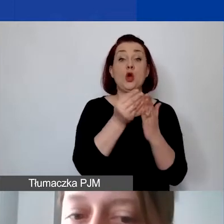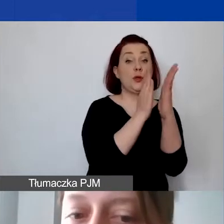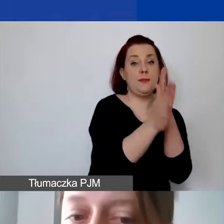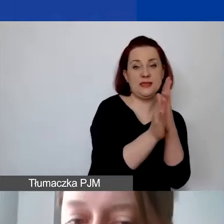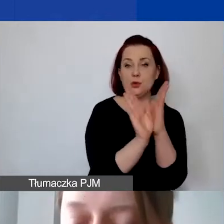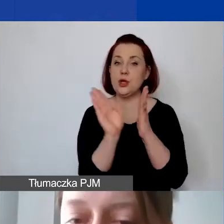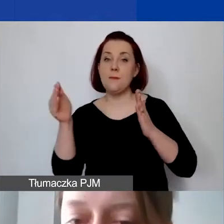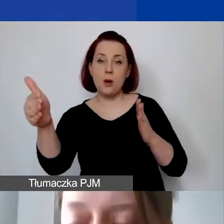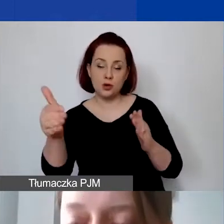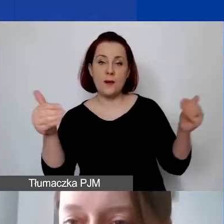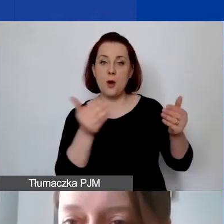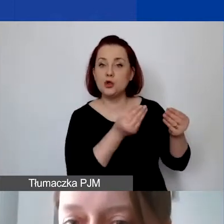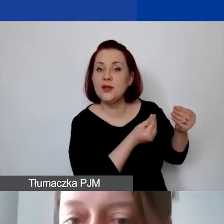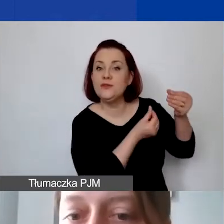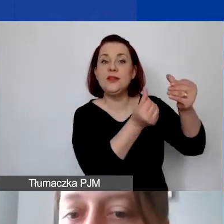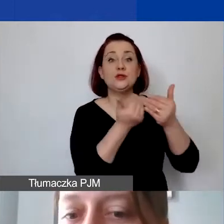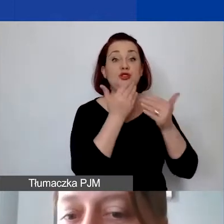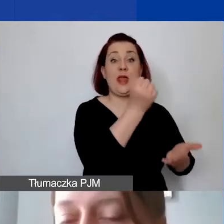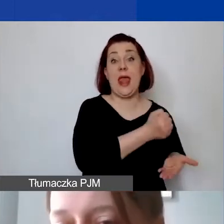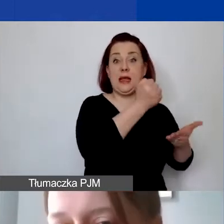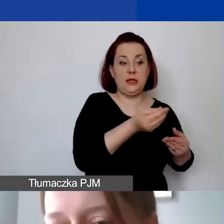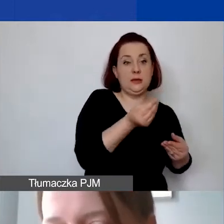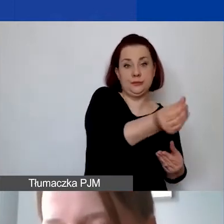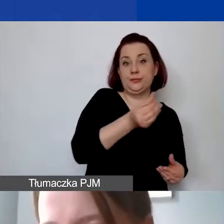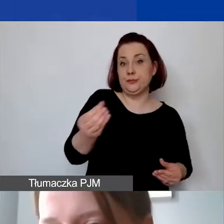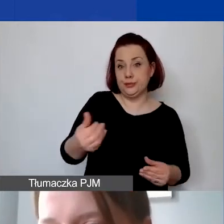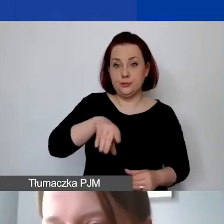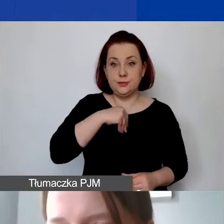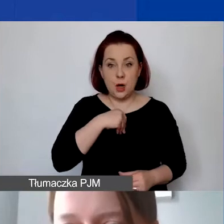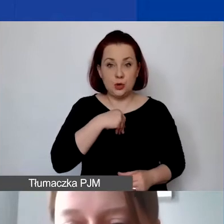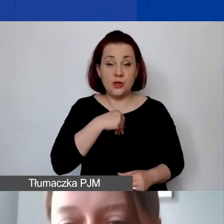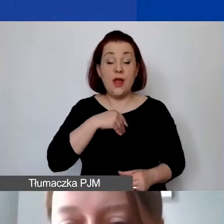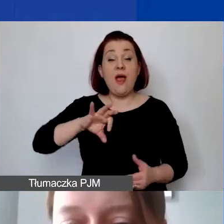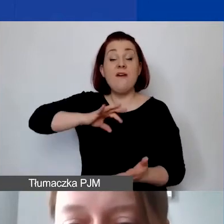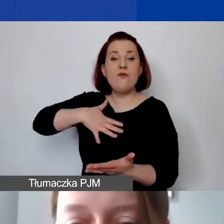można sfinansować z grantu. Jest ten wkład własny, niebieska chmurka,